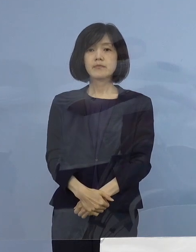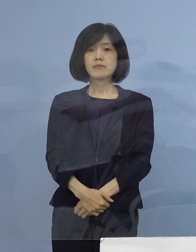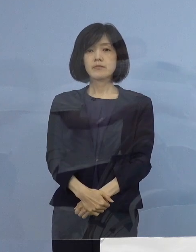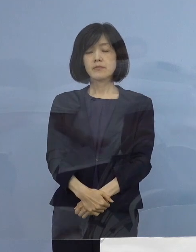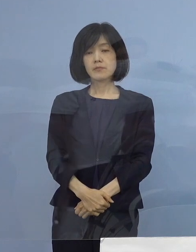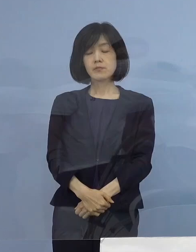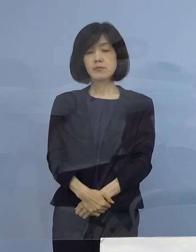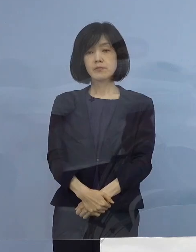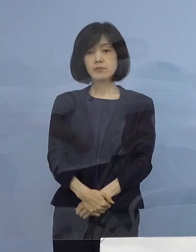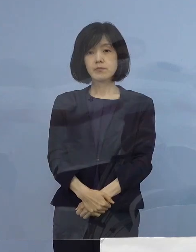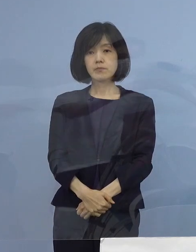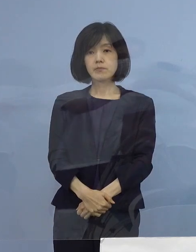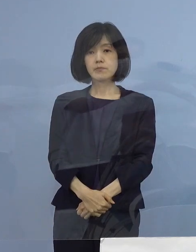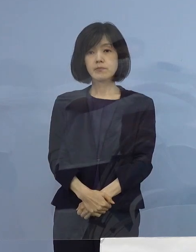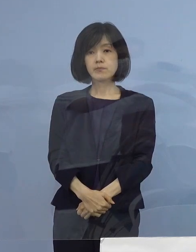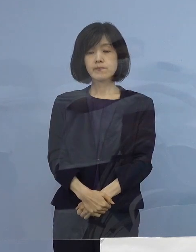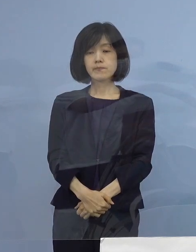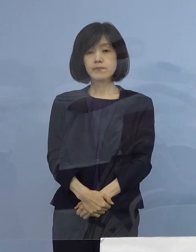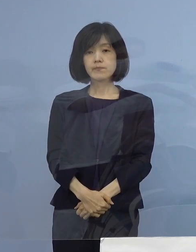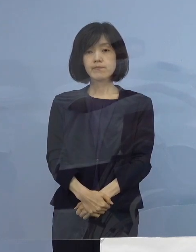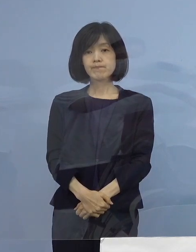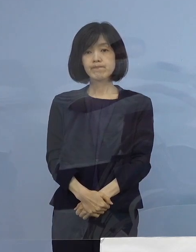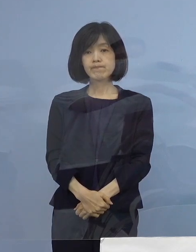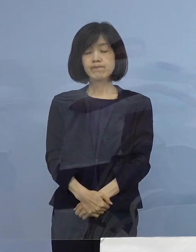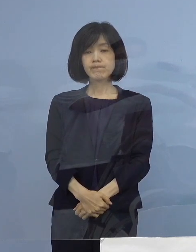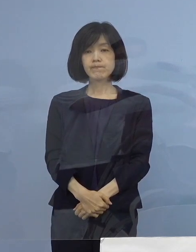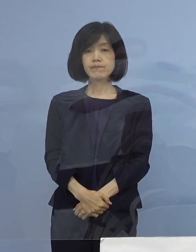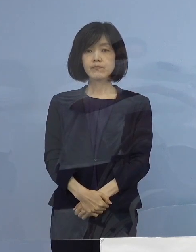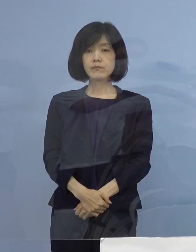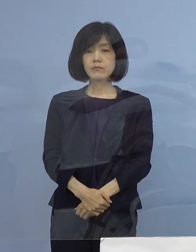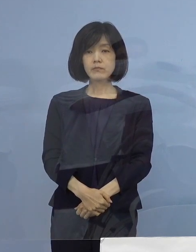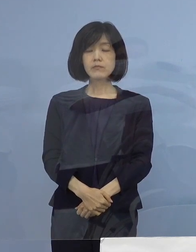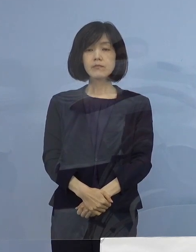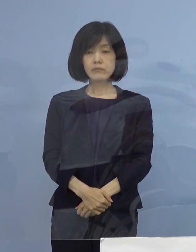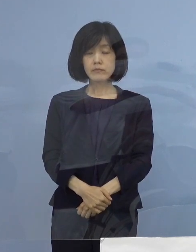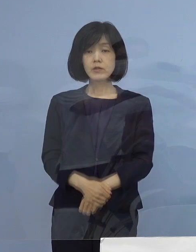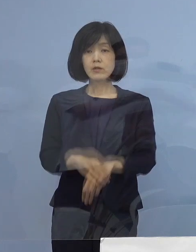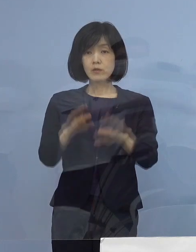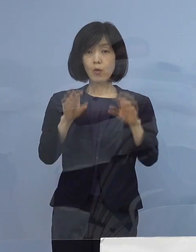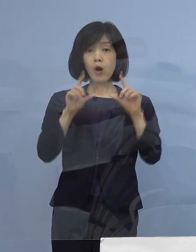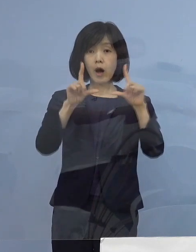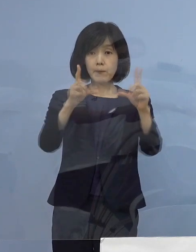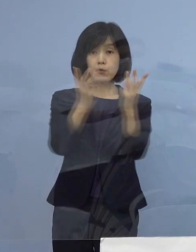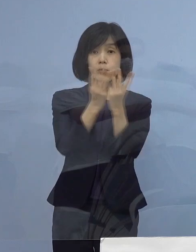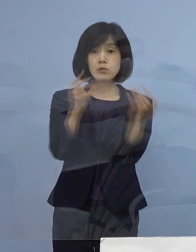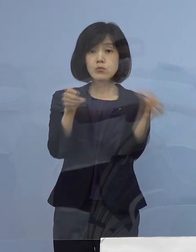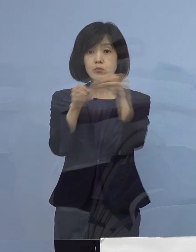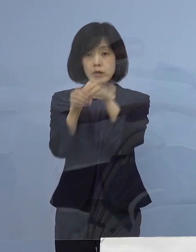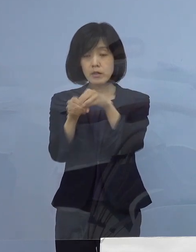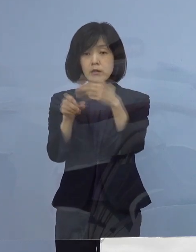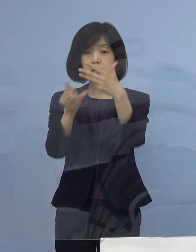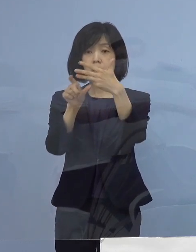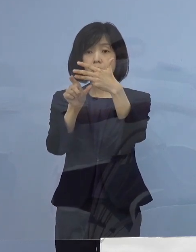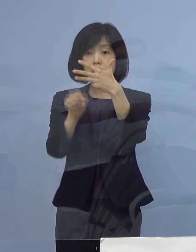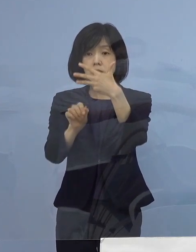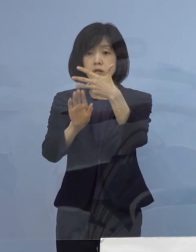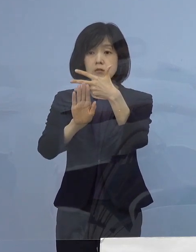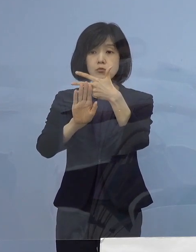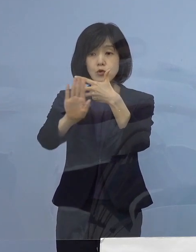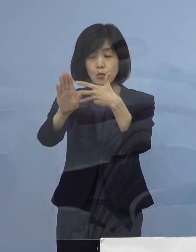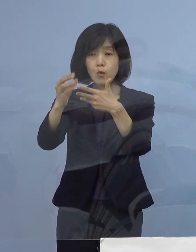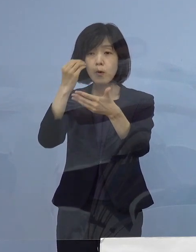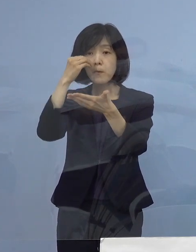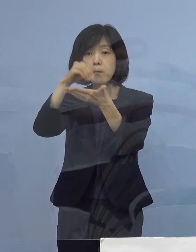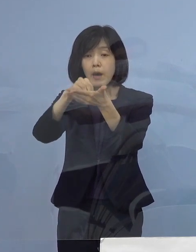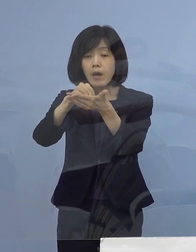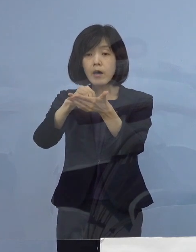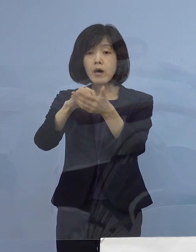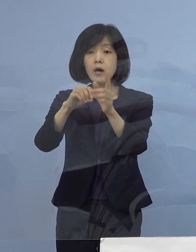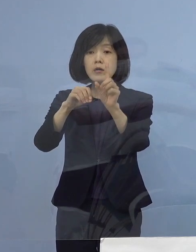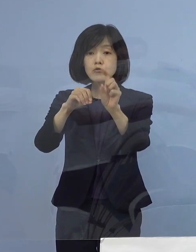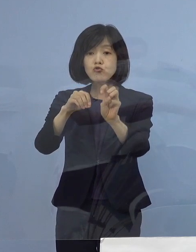そういうことで本日発表の分も含めまして 8月に確認された13例のクラスター